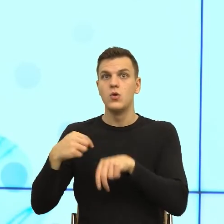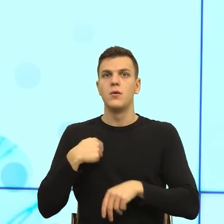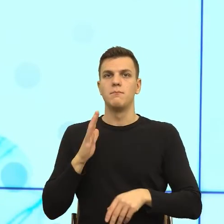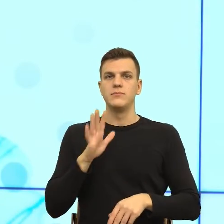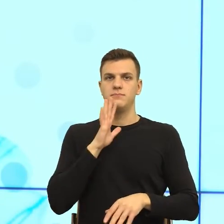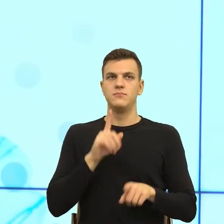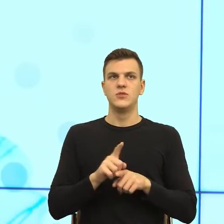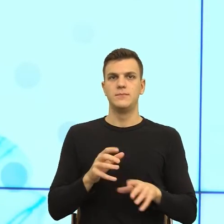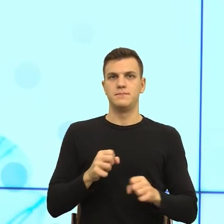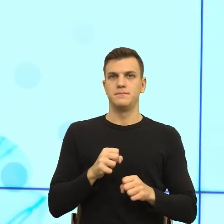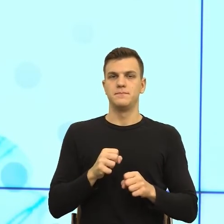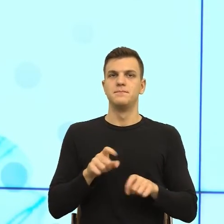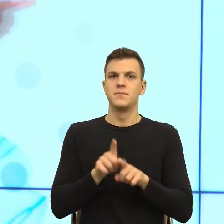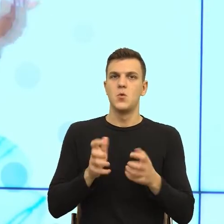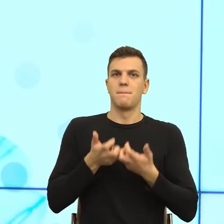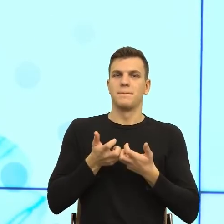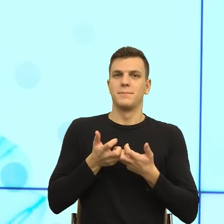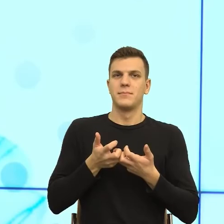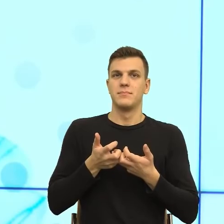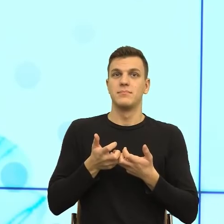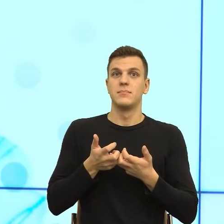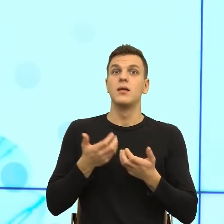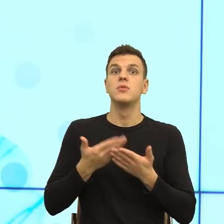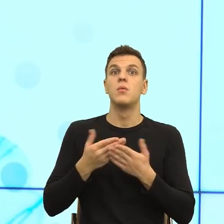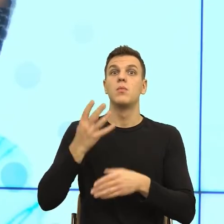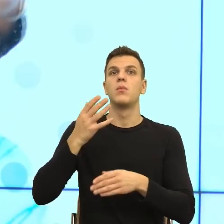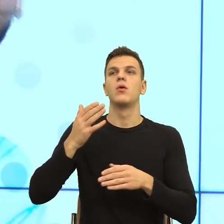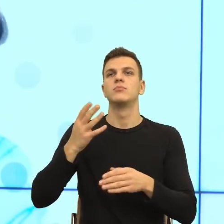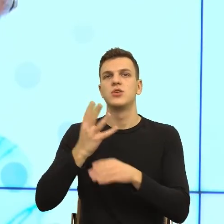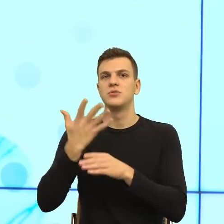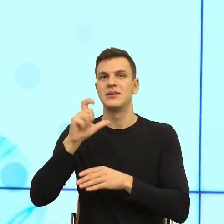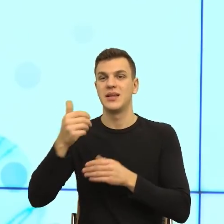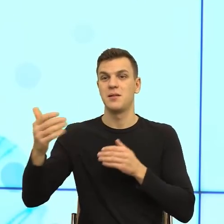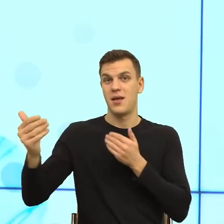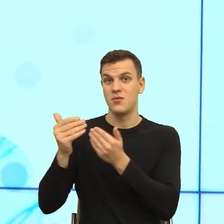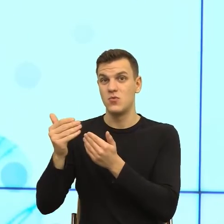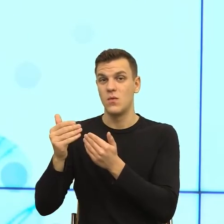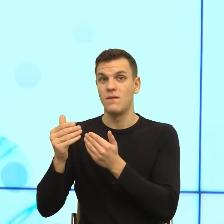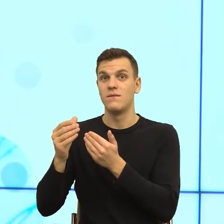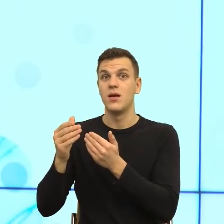Tą strefę możemy przekraczać tylko z najbliższymi ludźmi. I to byłoby odkrycie na poziomie komunikacji przestrzennej.